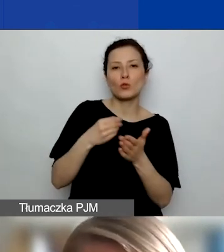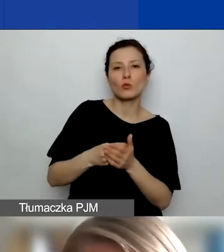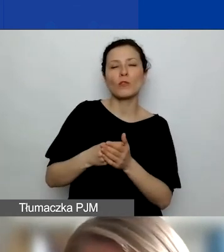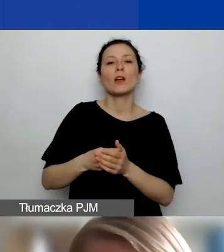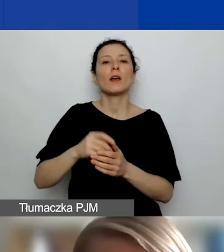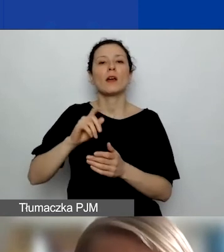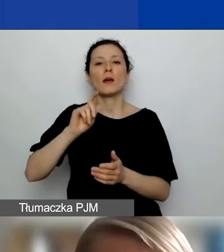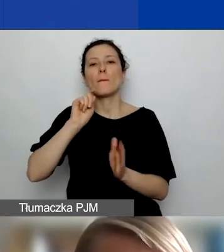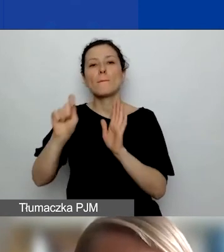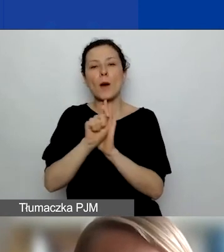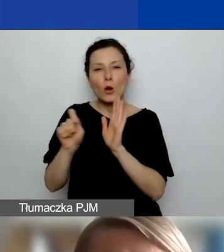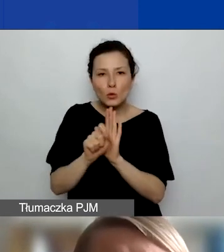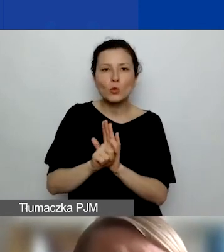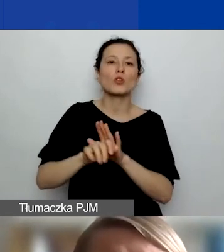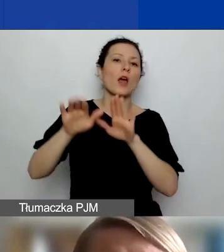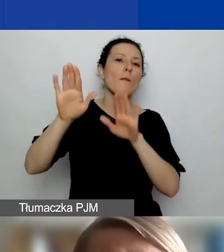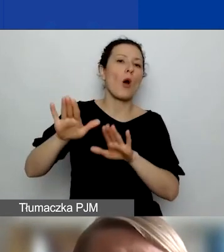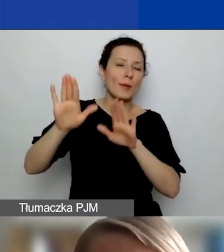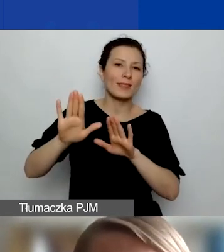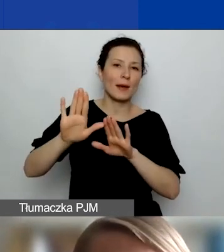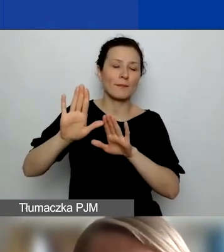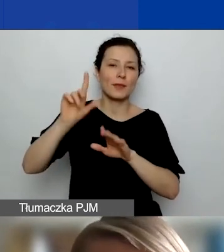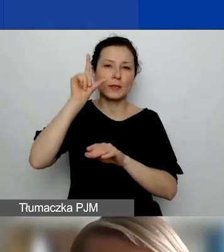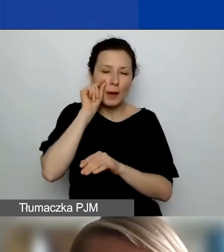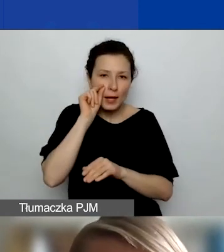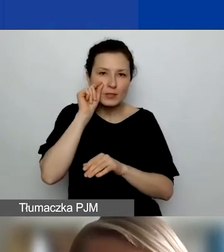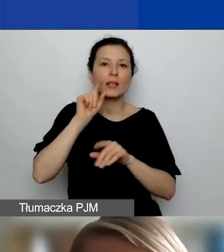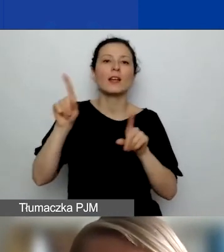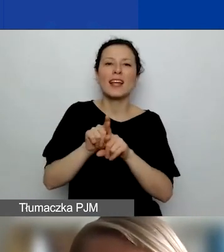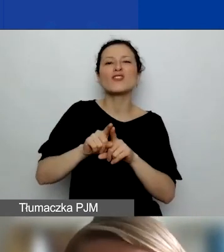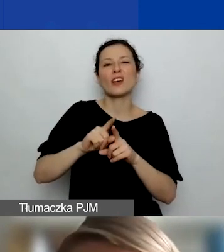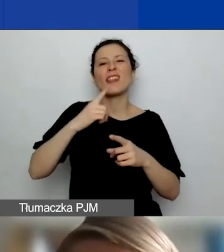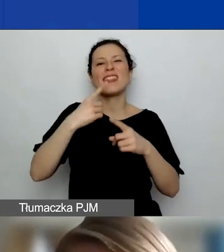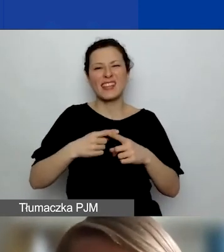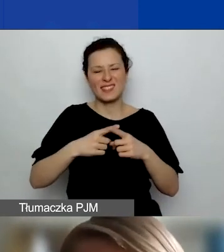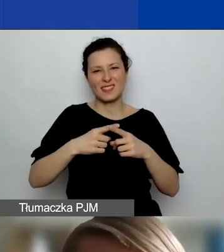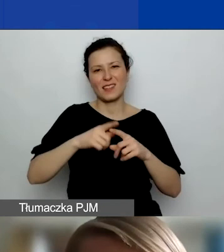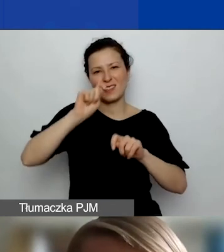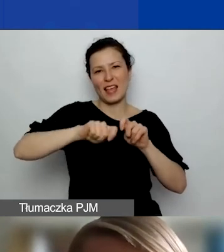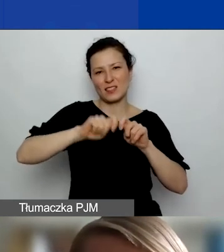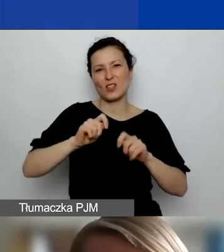testów COVID, jeżeli to będzie konieczne. Jak taki wniosek złożyć, jak o takie dofinansowanie się starać,